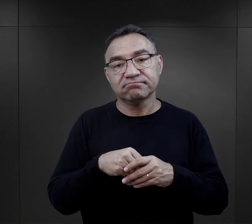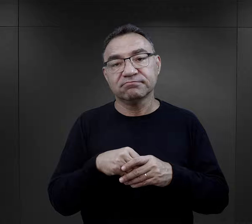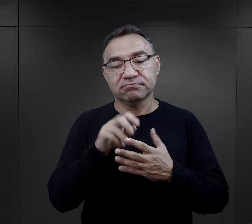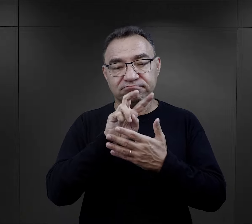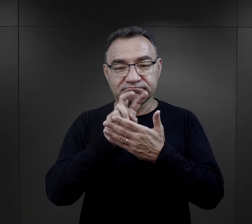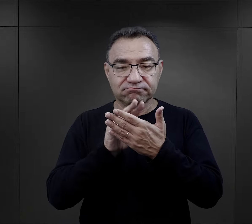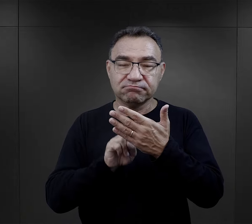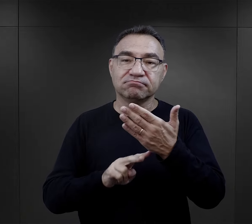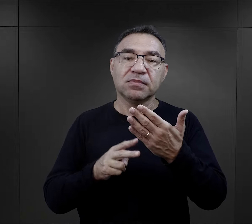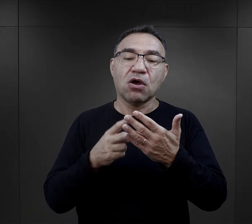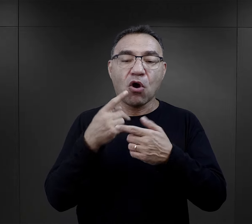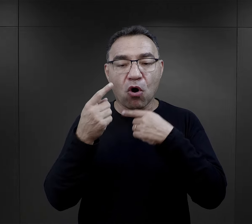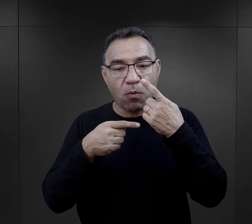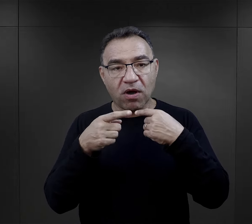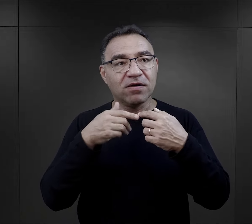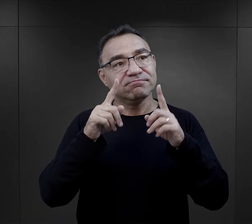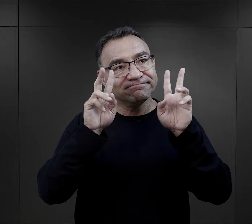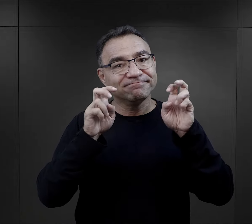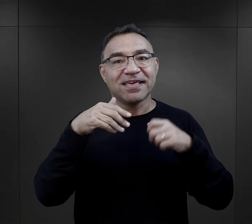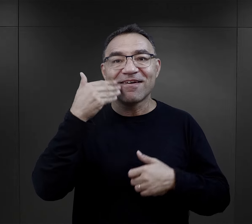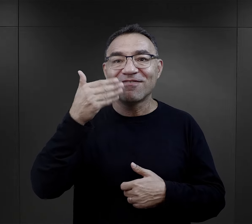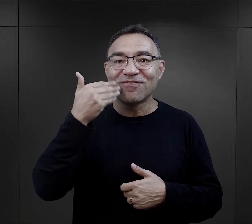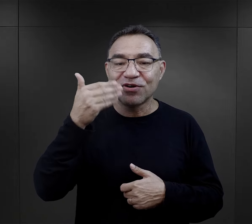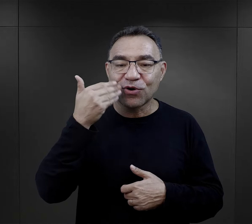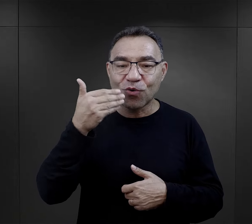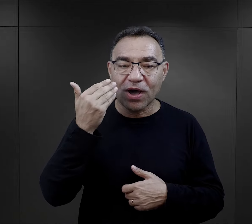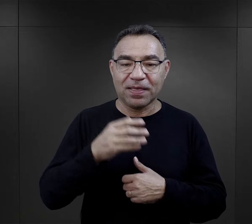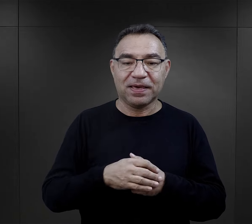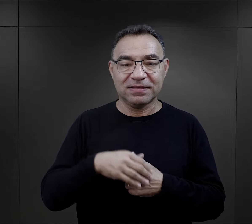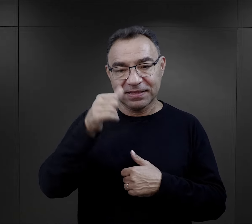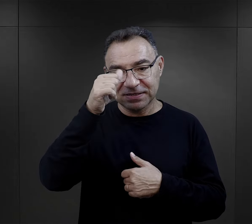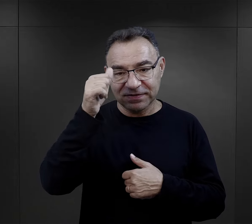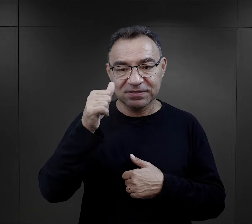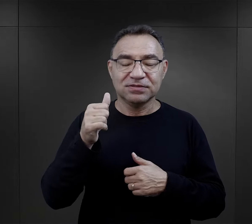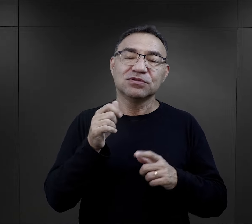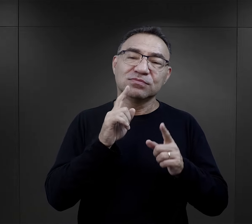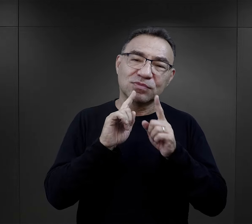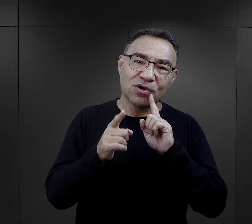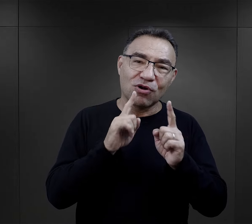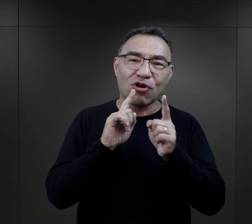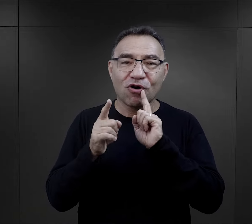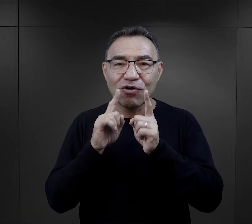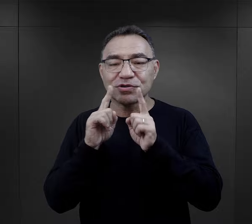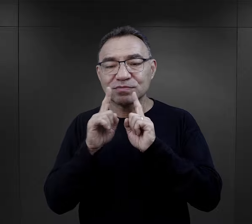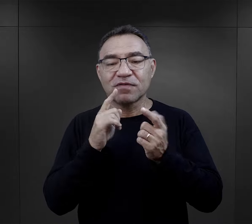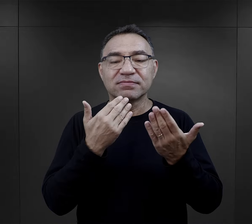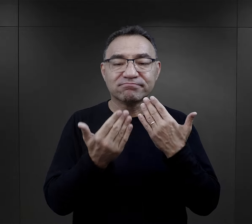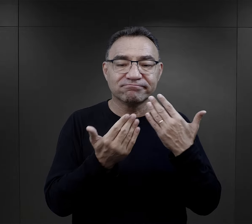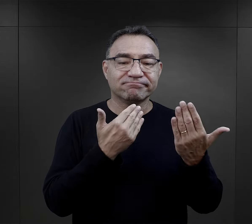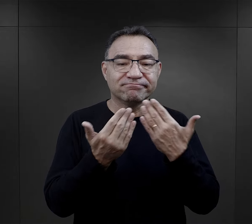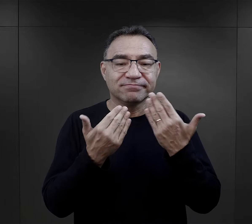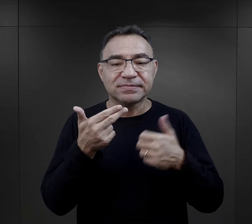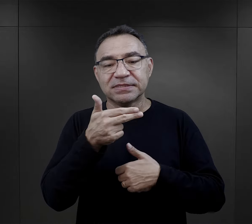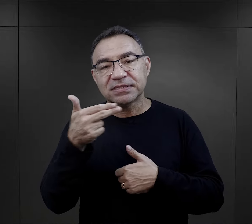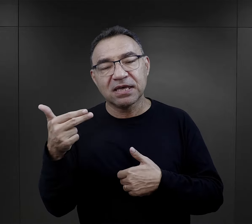więc w relacjach czytamy o takich wykładach tak to jest nazwane, ale to są, rodzaj takiej pogawędki